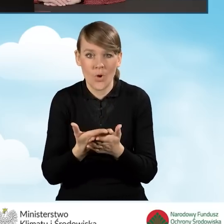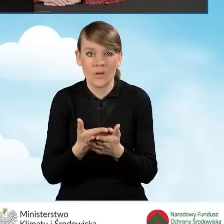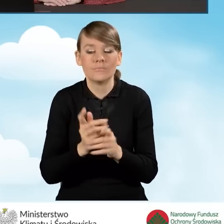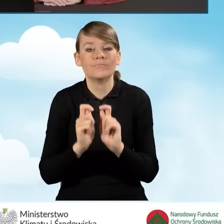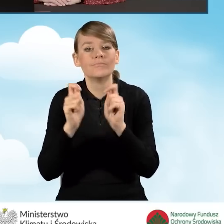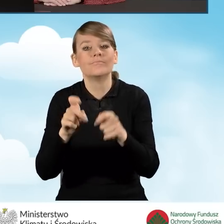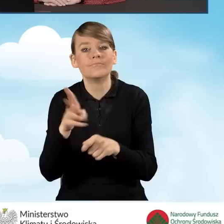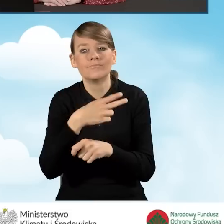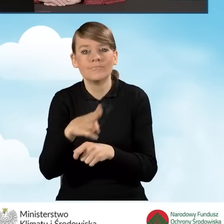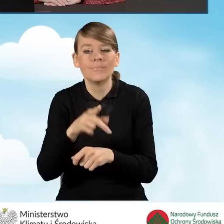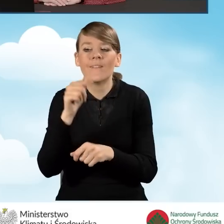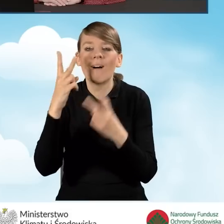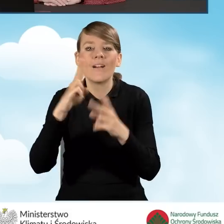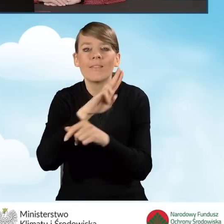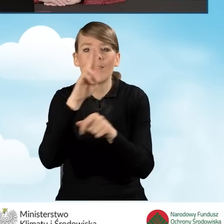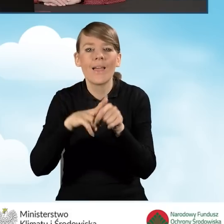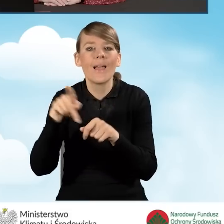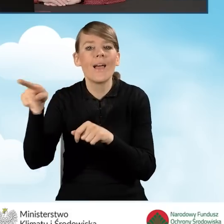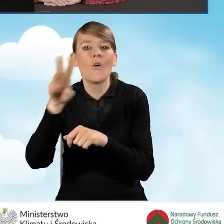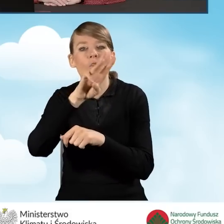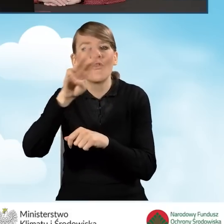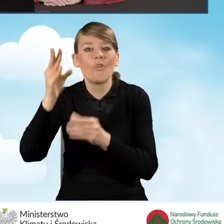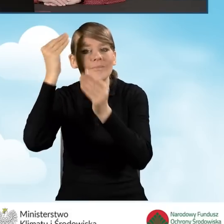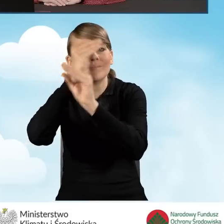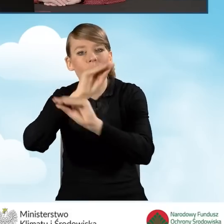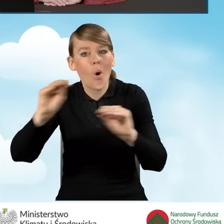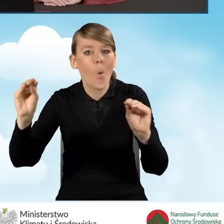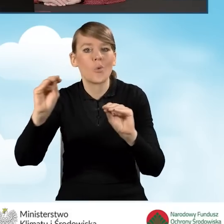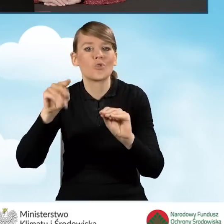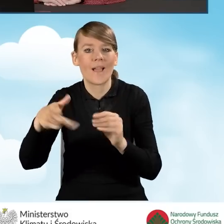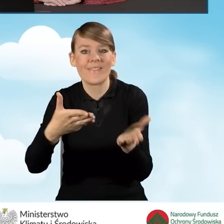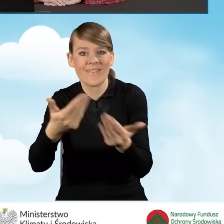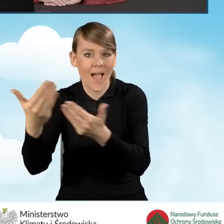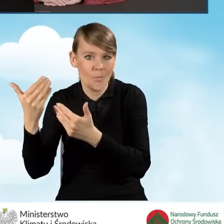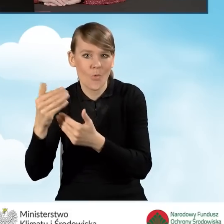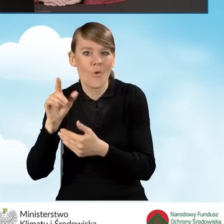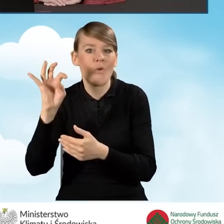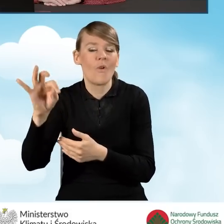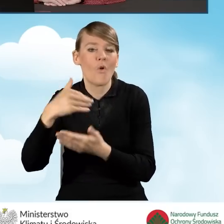wskazanych w ogłoszeniu o naborze dostępnym na stronie internetowej właściwego wojewódzkiego Funduszu.